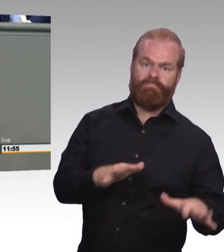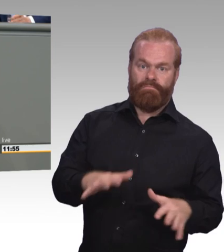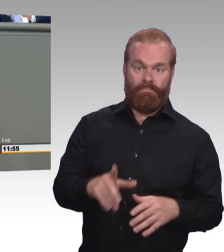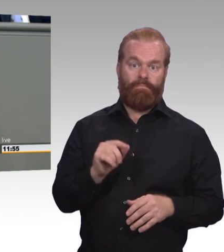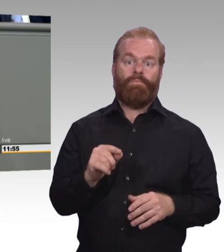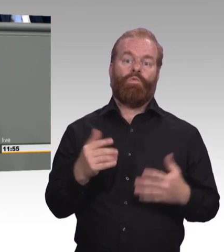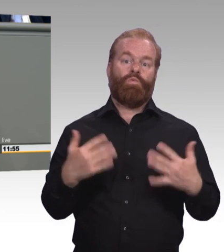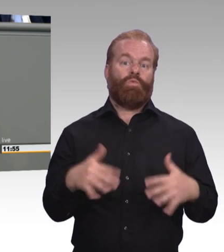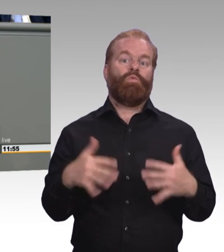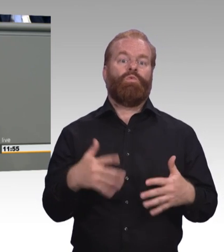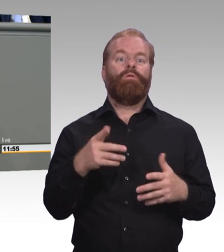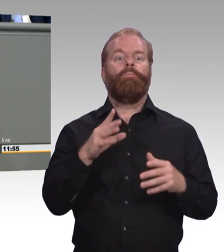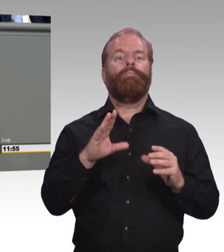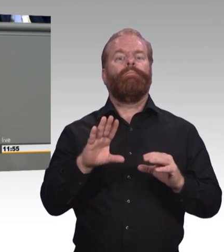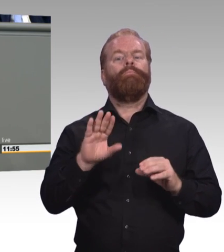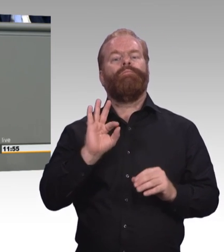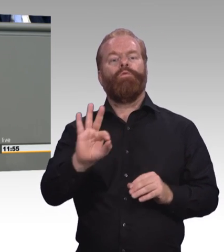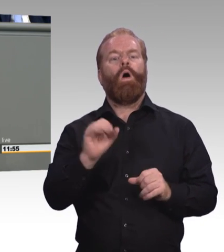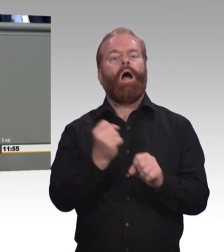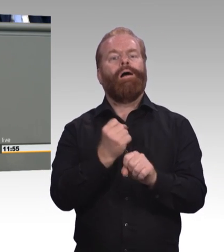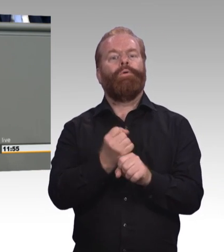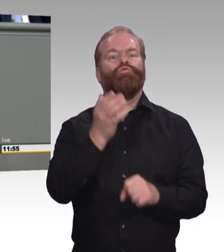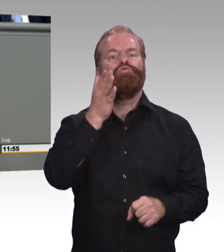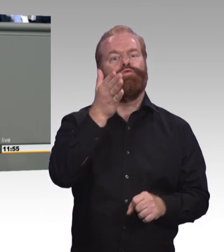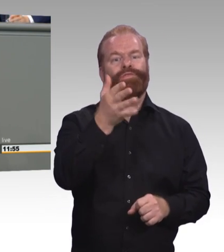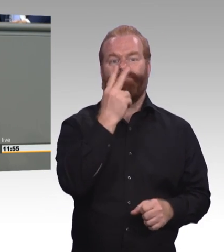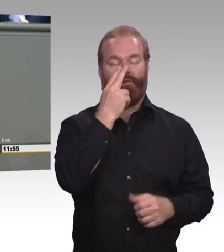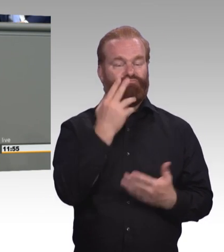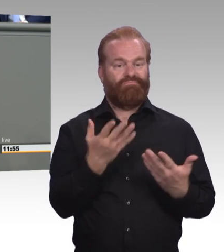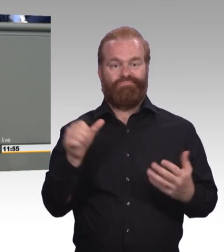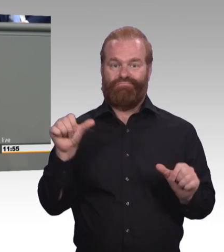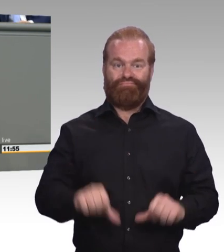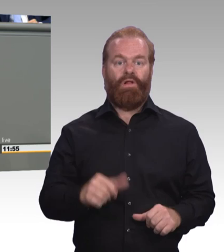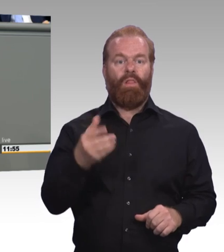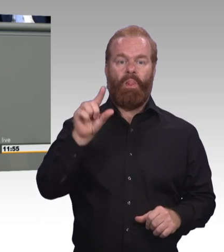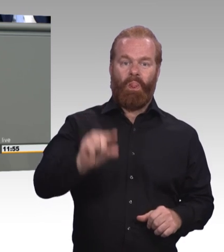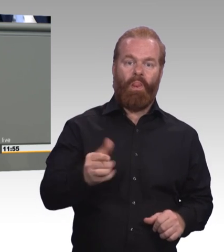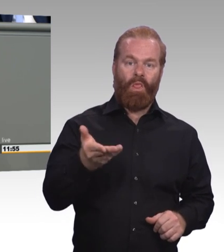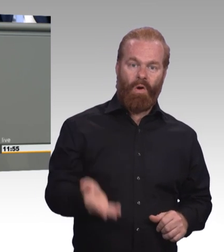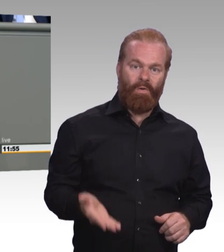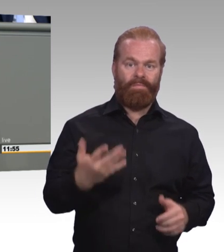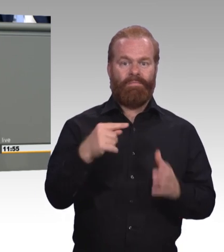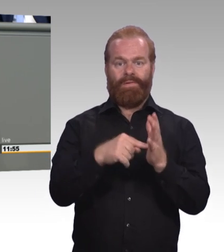Zum Zweiten: 270.000 junge Menschen wird mangelnde Ausbildungsreife zugeschrieben,